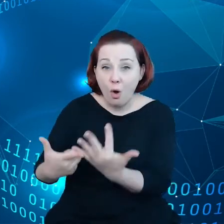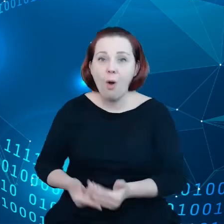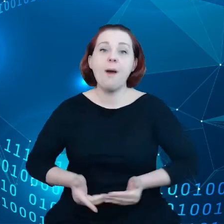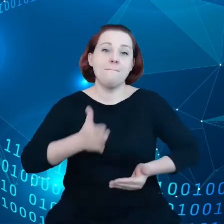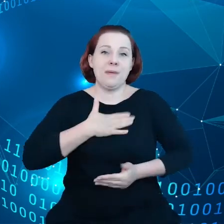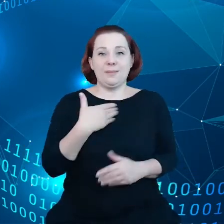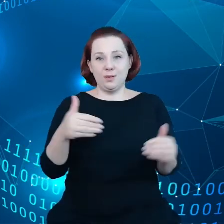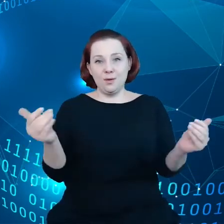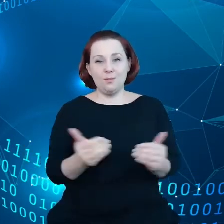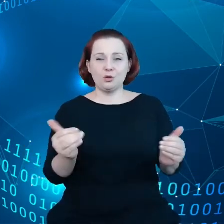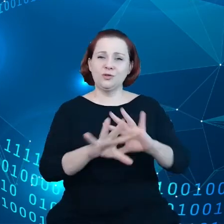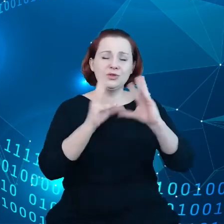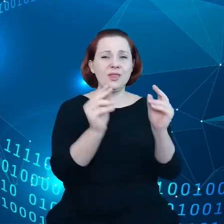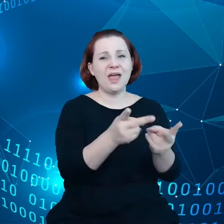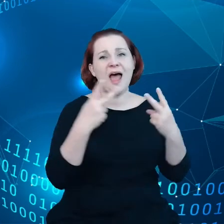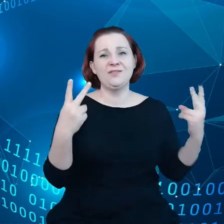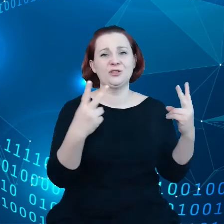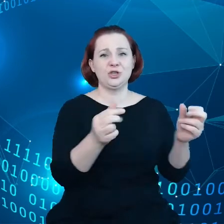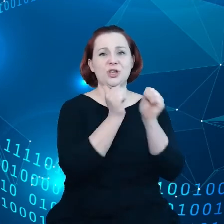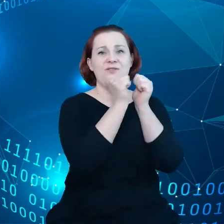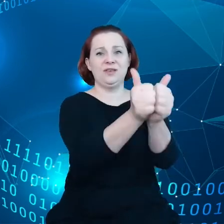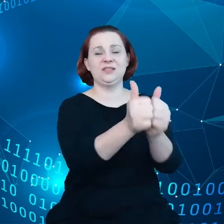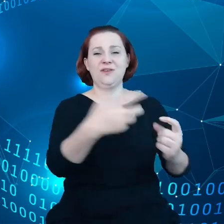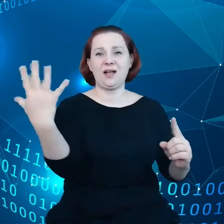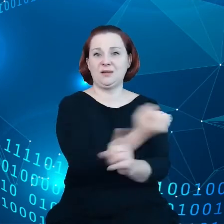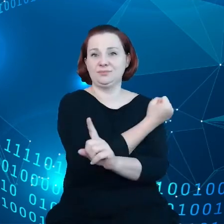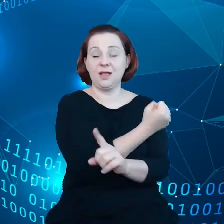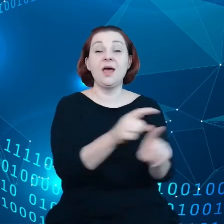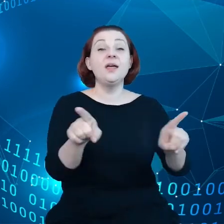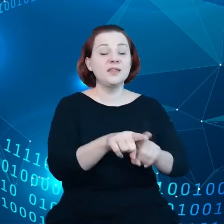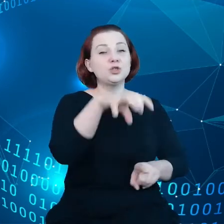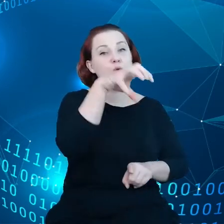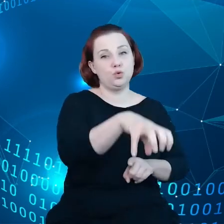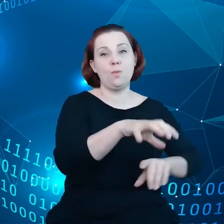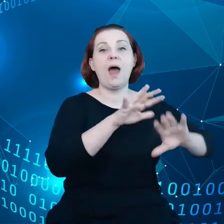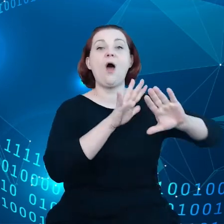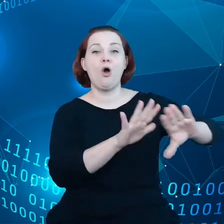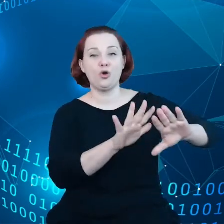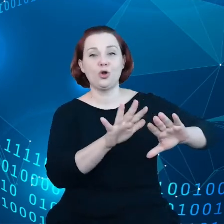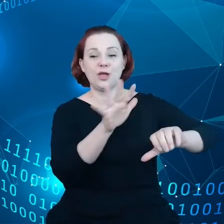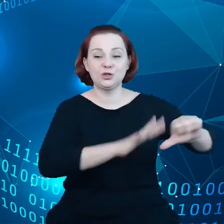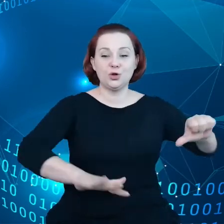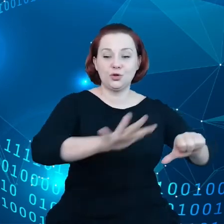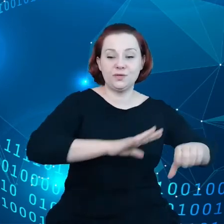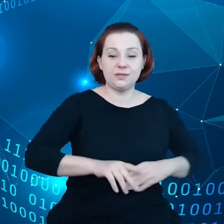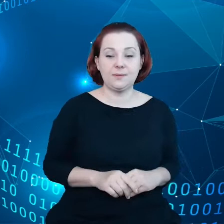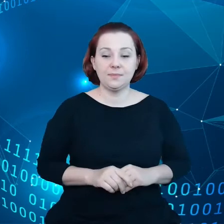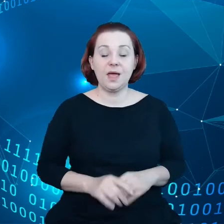najważniejszym wyzwaniom, w tym także w zakresie ochrony środowiska. Obecnie w Komisji pracujemy nad tym,